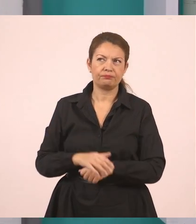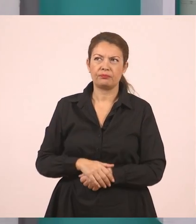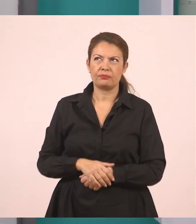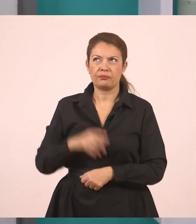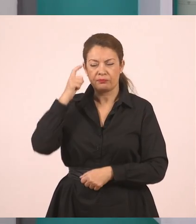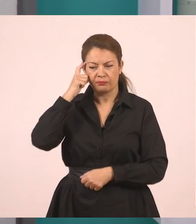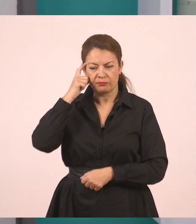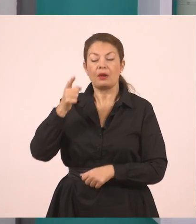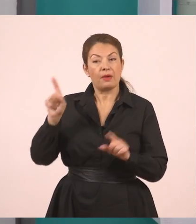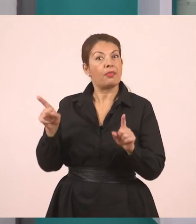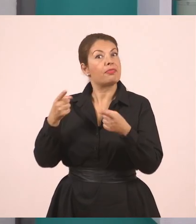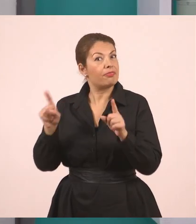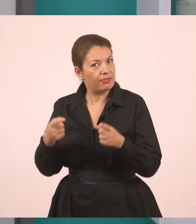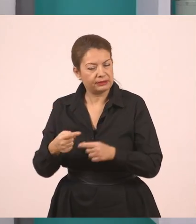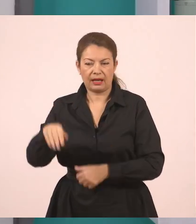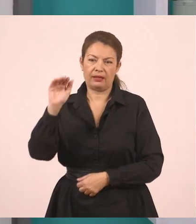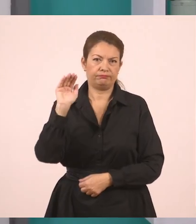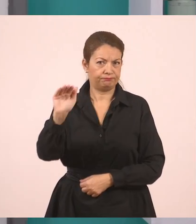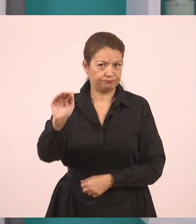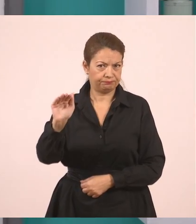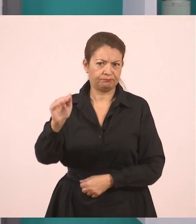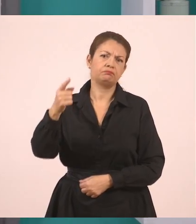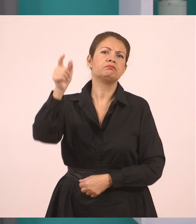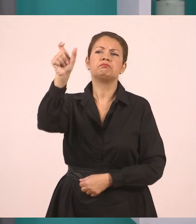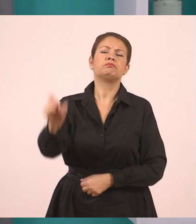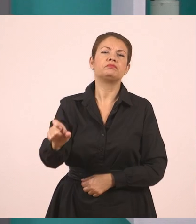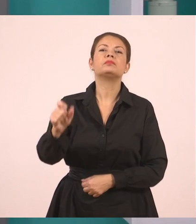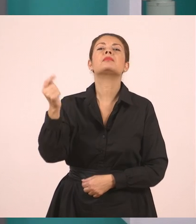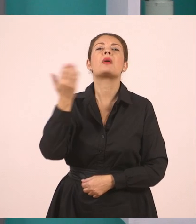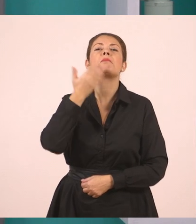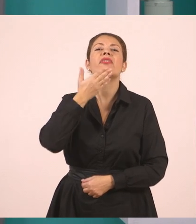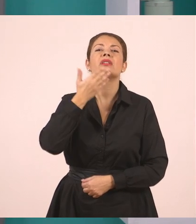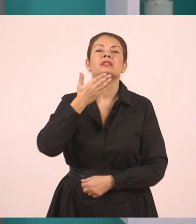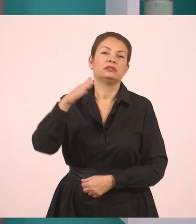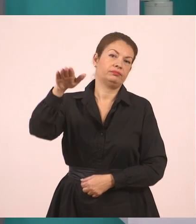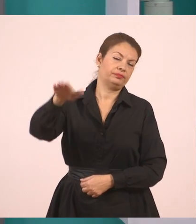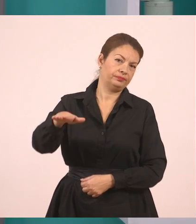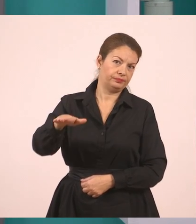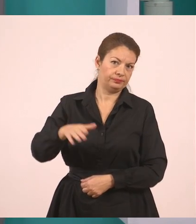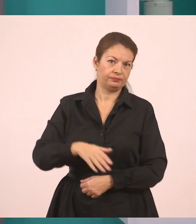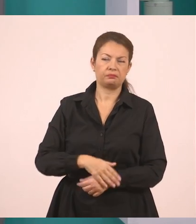Η δασκάλα, λοιπόν ζήτησε από έναν μαθητή, ζήτησε να βάλουμε από τον Παναγιώτη,